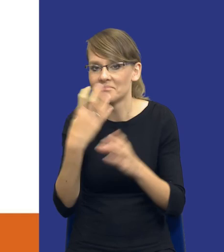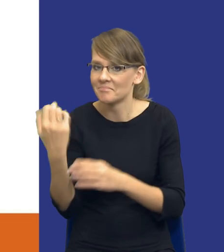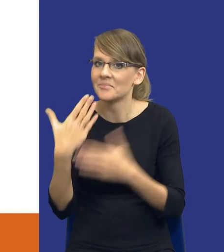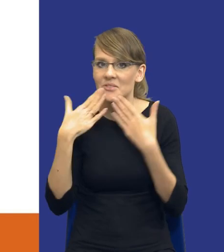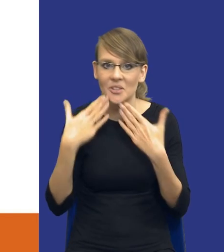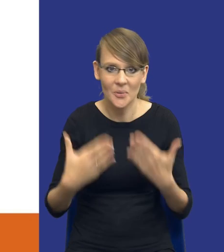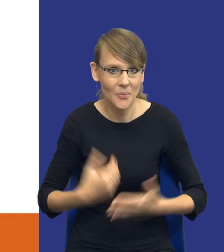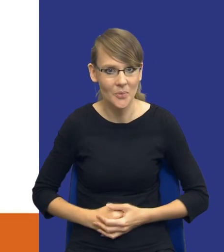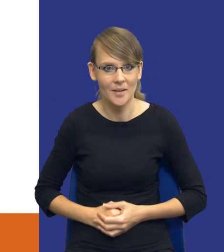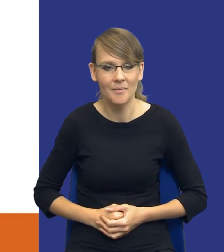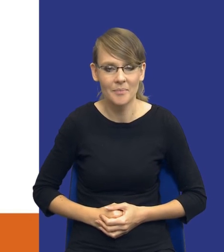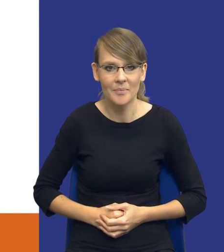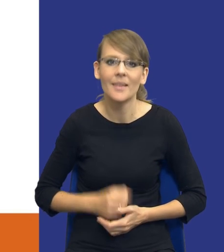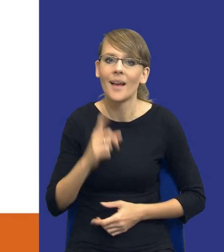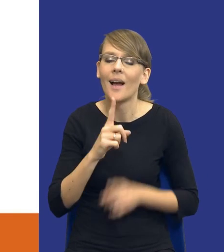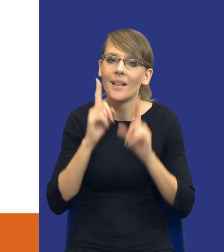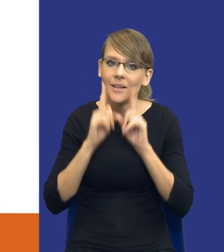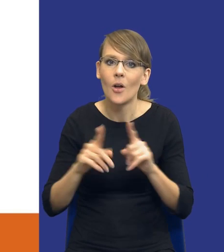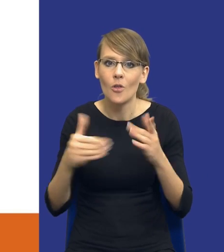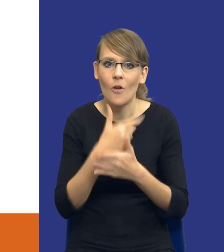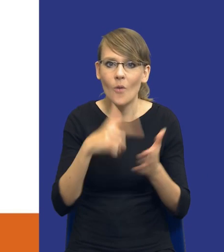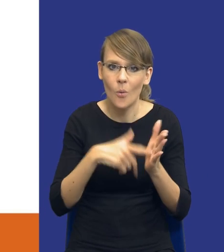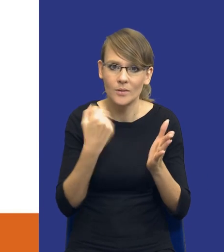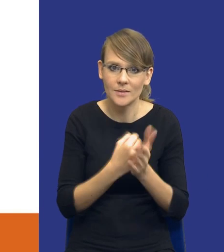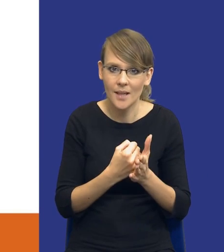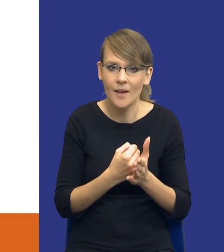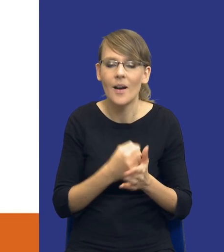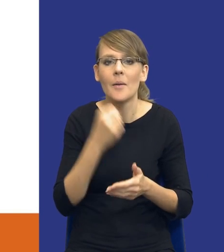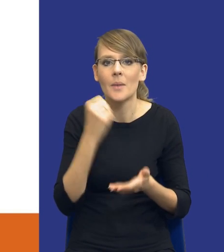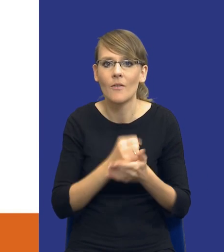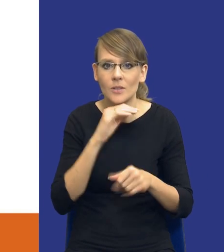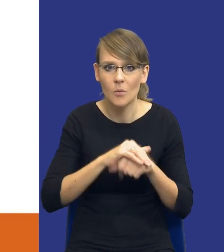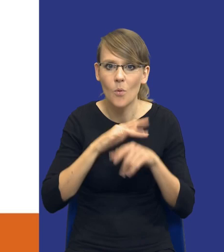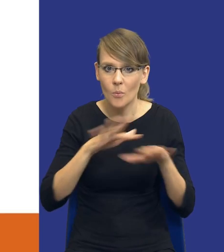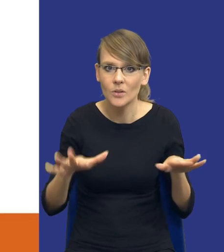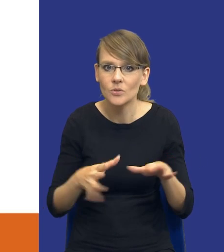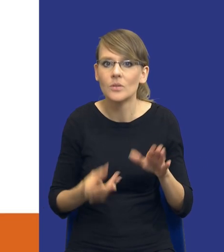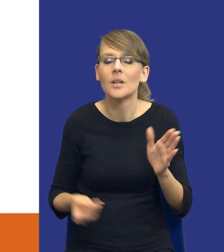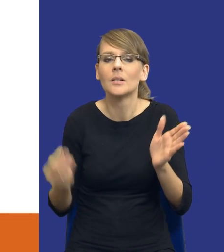Ale rzeczywiście, ustawa, nowa ustawa prawo zamówień publicznych wprowadza